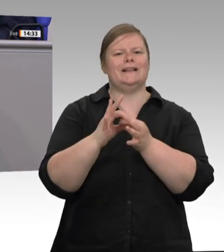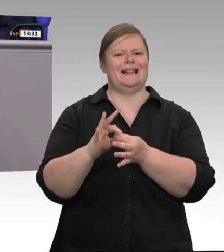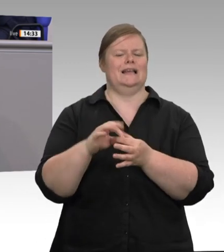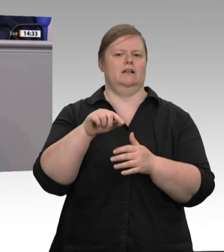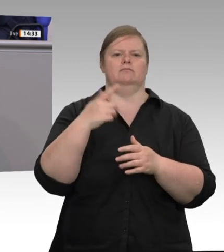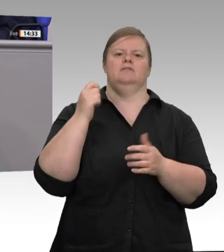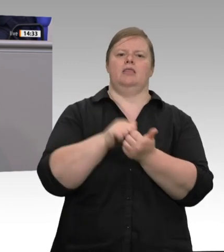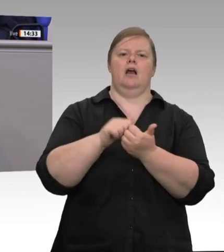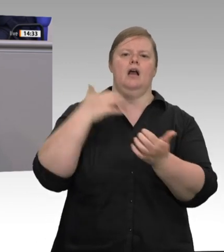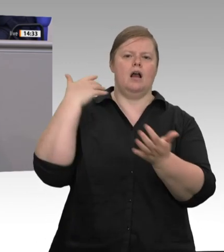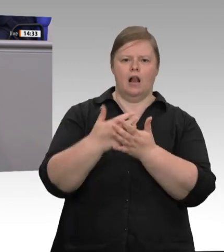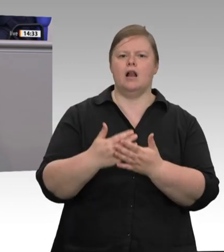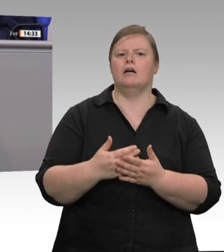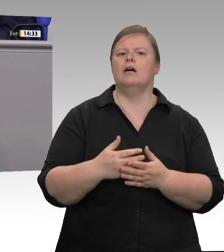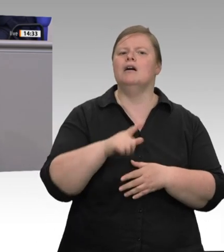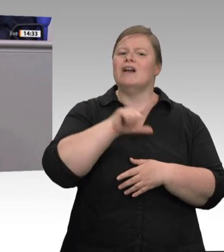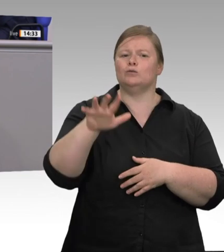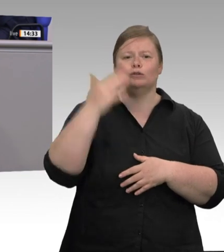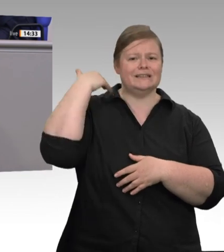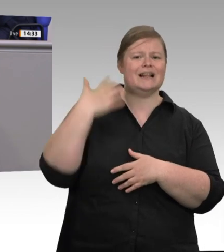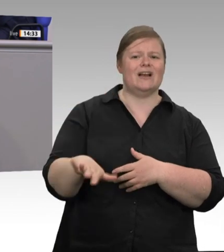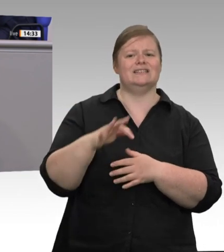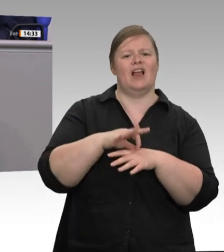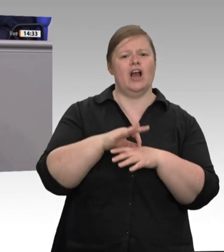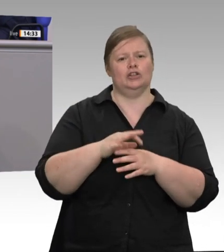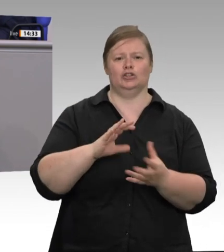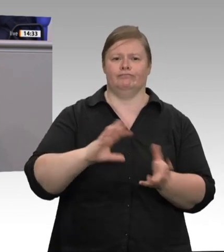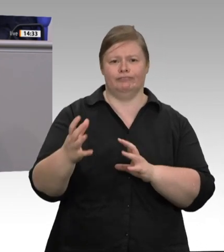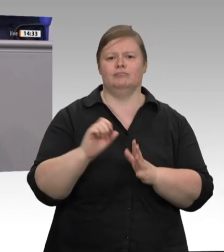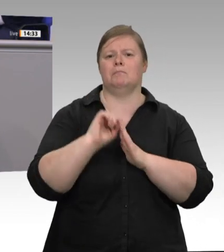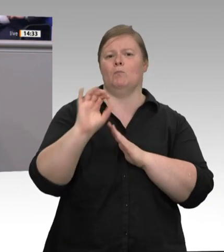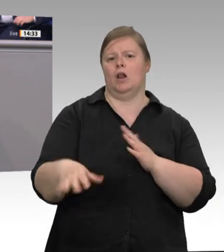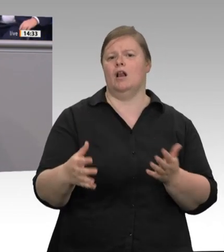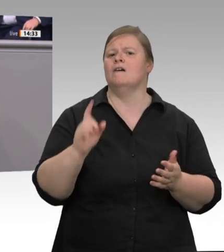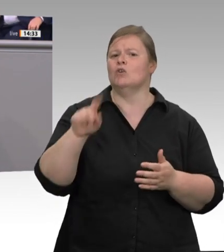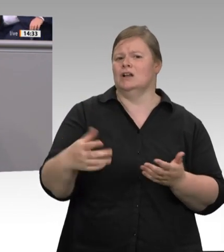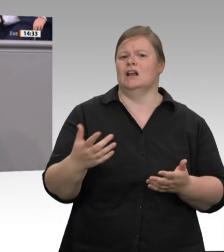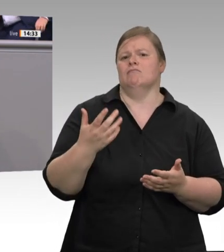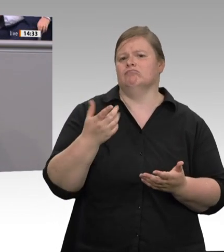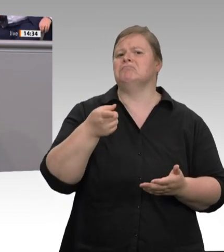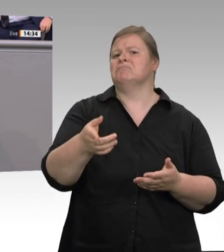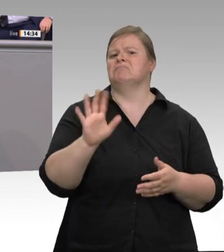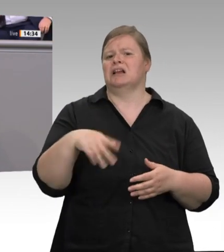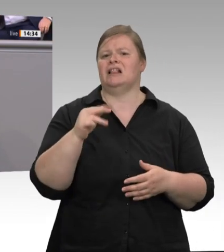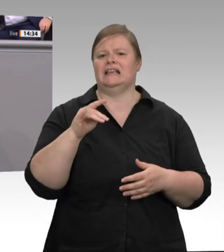Skandale, die auch töten. Der europäische Sozialkommissar Nicolas Schmit hat uns aufgefordert: